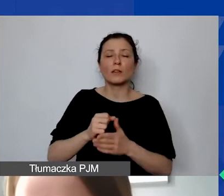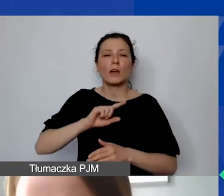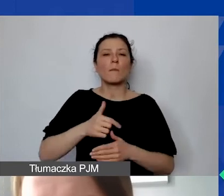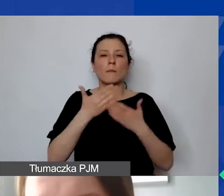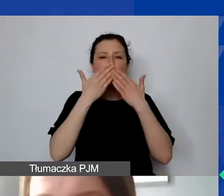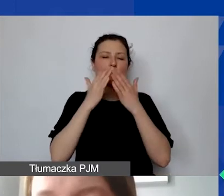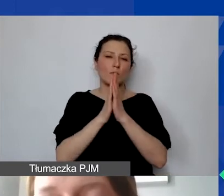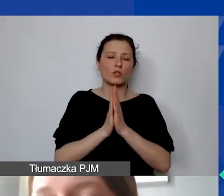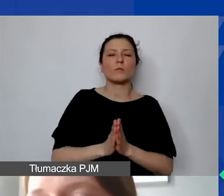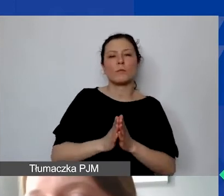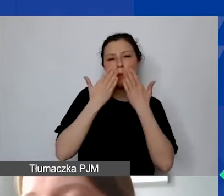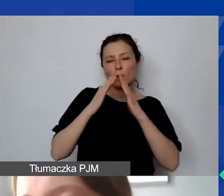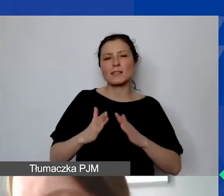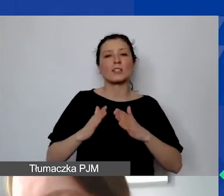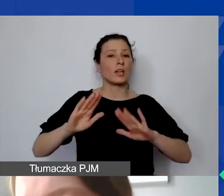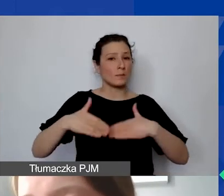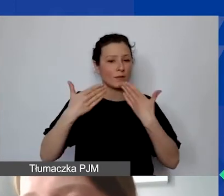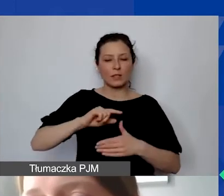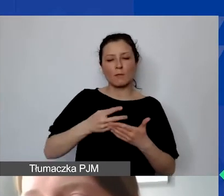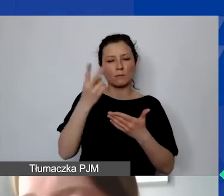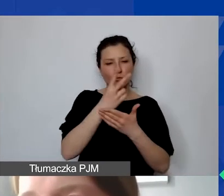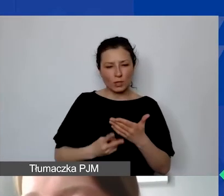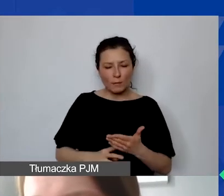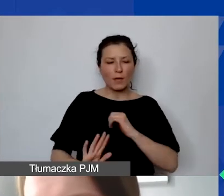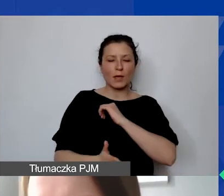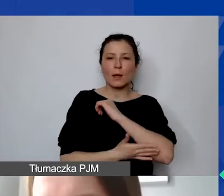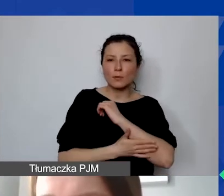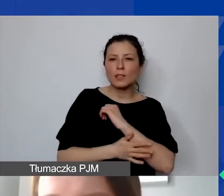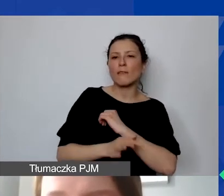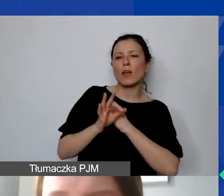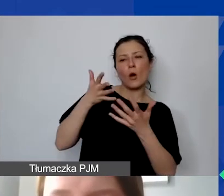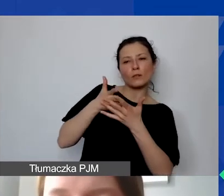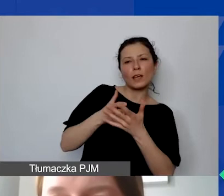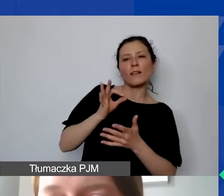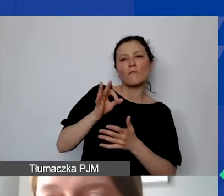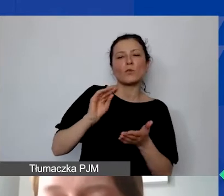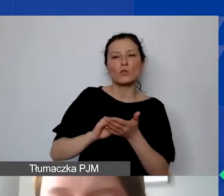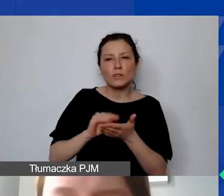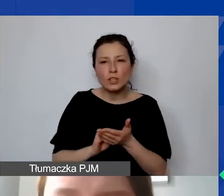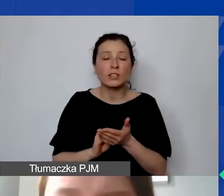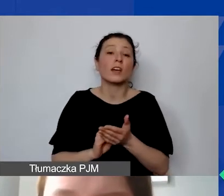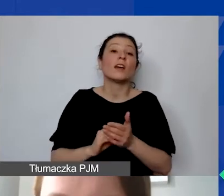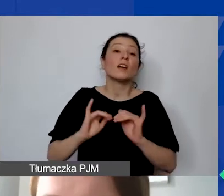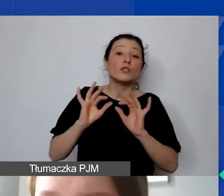z którym się zapoznajemy, i na podstawie państwa oceny, doświadczenia w operowaniu środkami zagranicznymi,